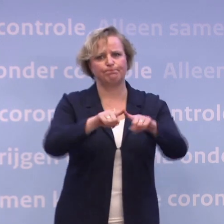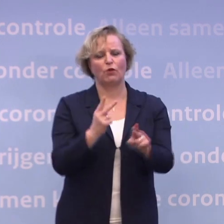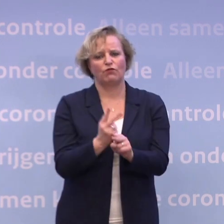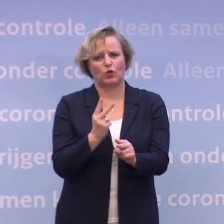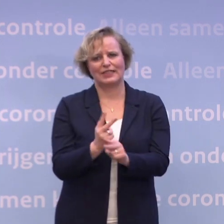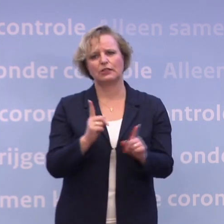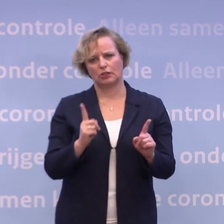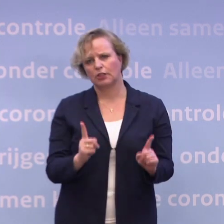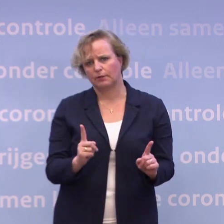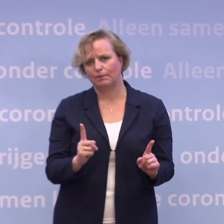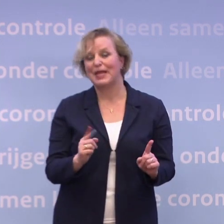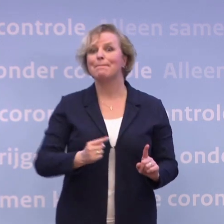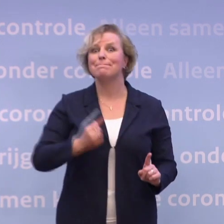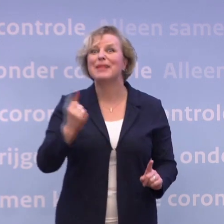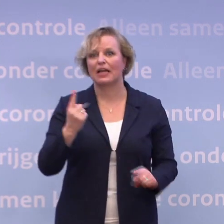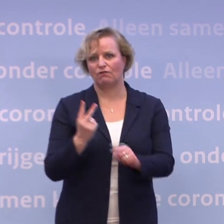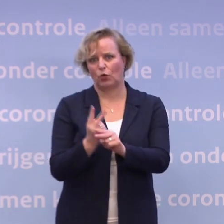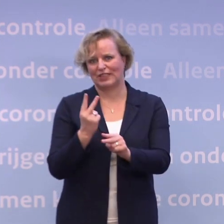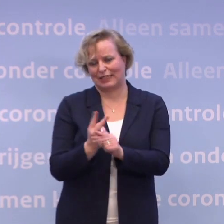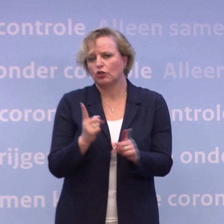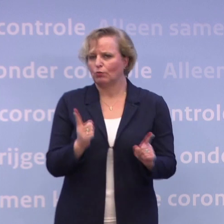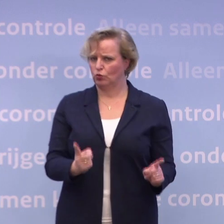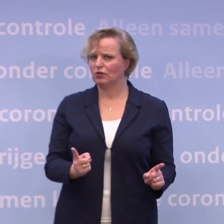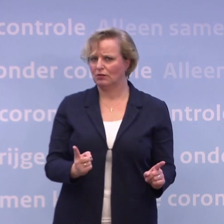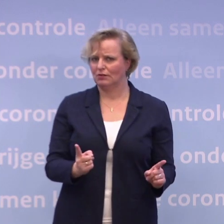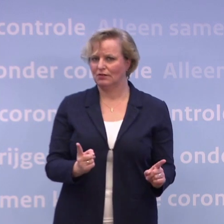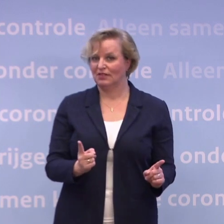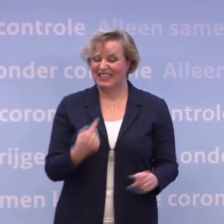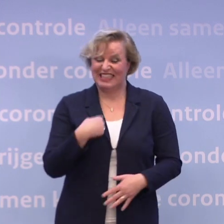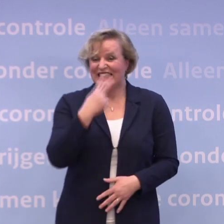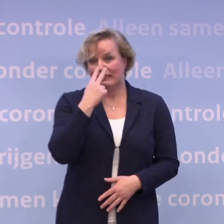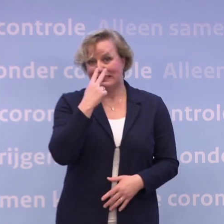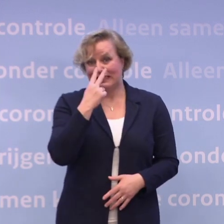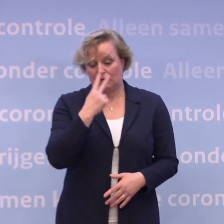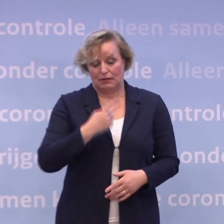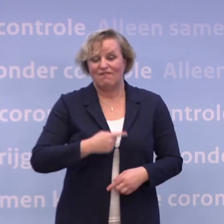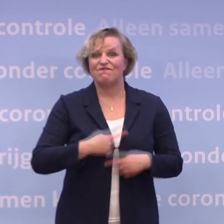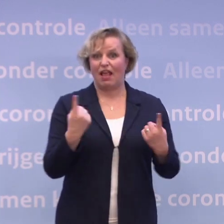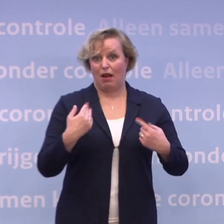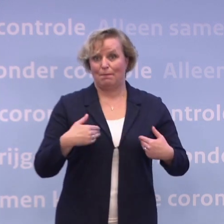...moeten we voorzichtiger zijn. Want we zien dat er nog steeds veel te veel mensen besmet raken.